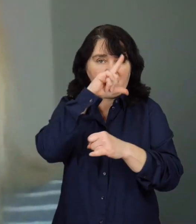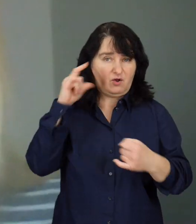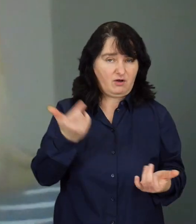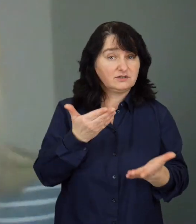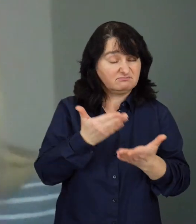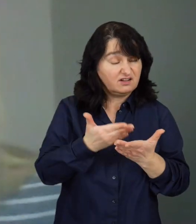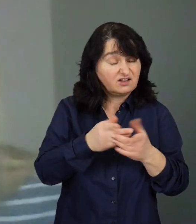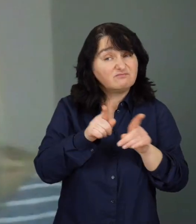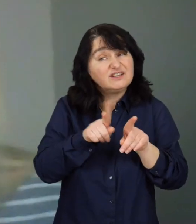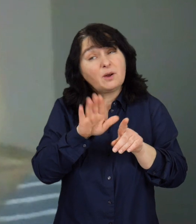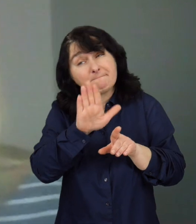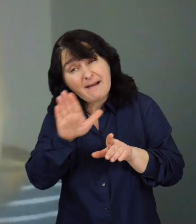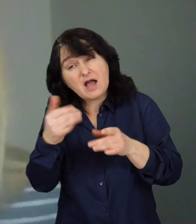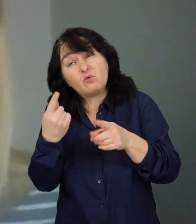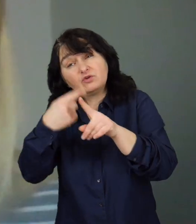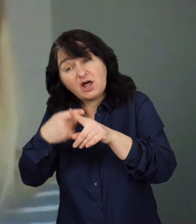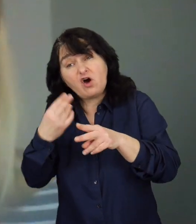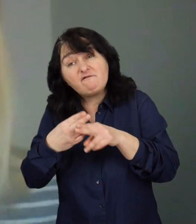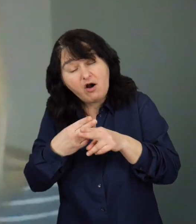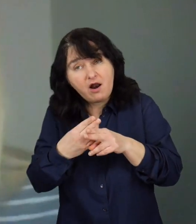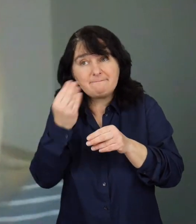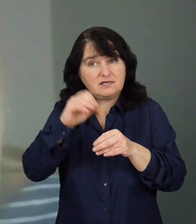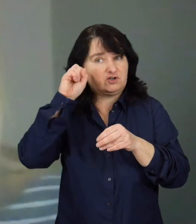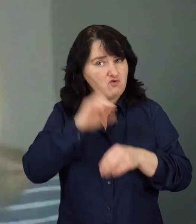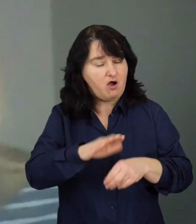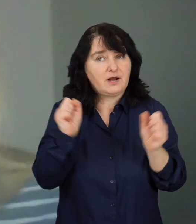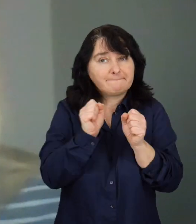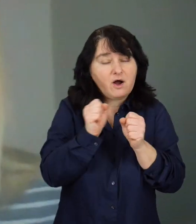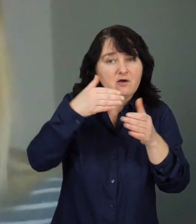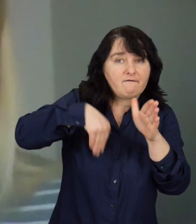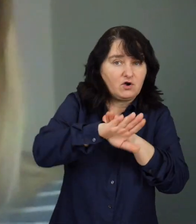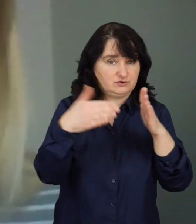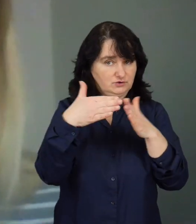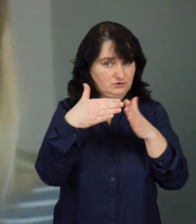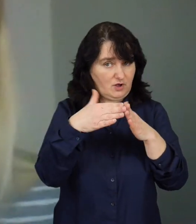Mają często choroby współistniejące, więc tym bardziej się boją wychodzić z domu.